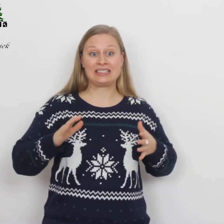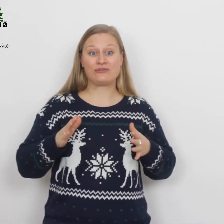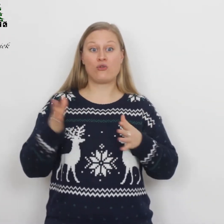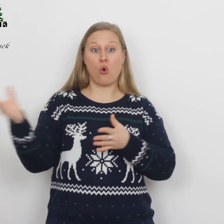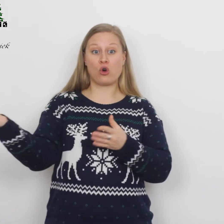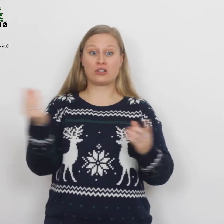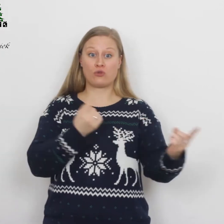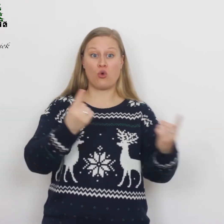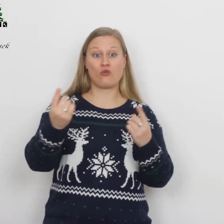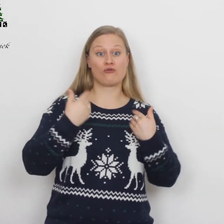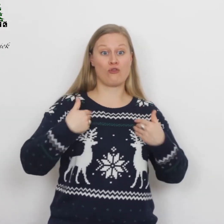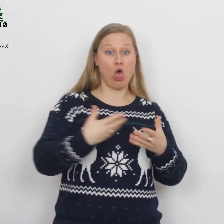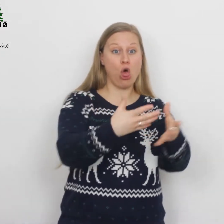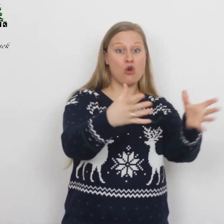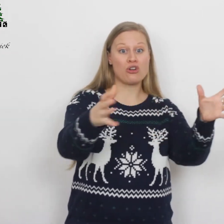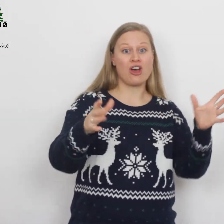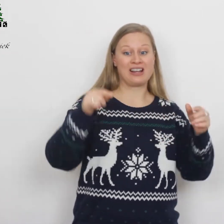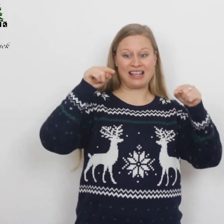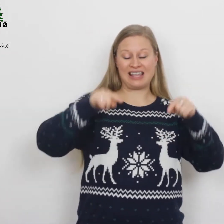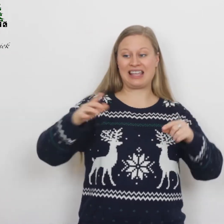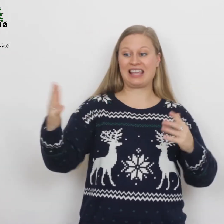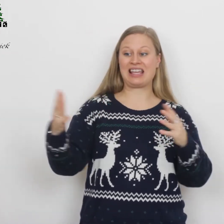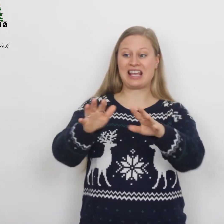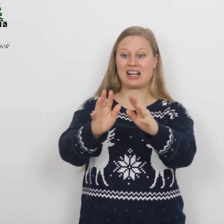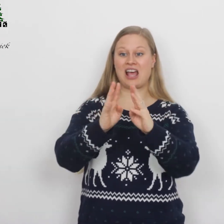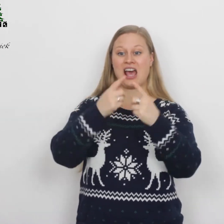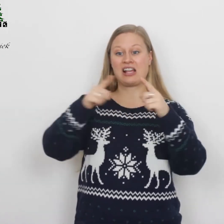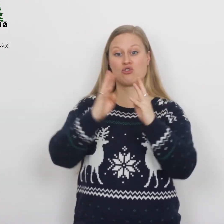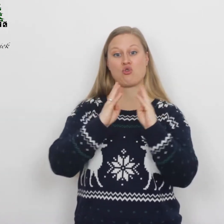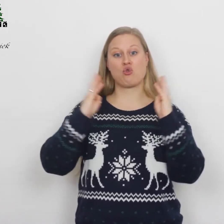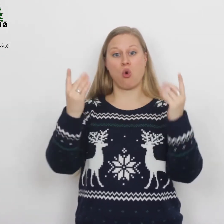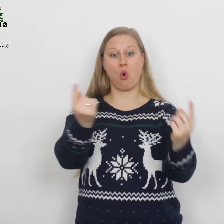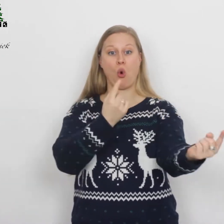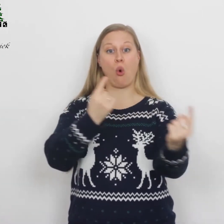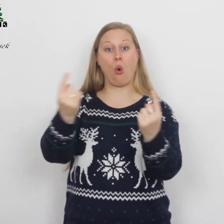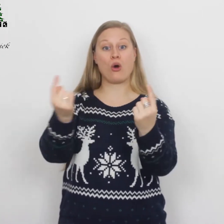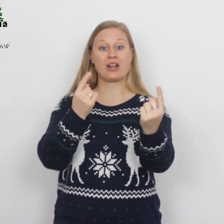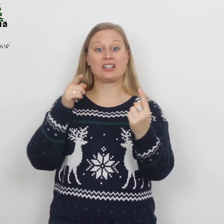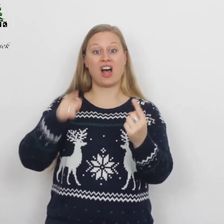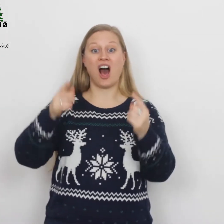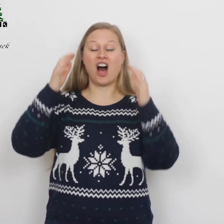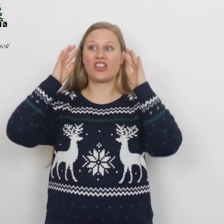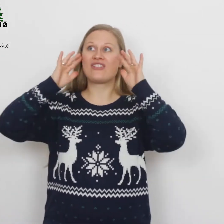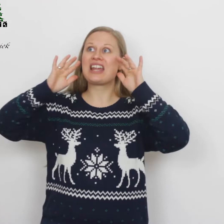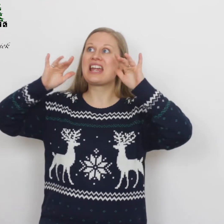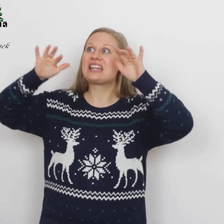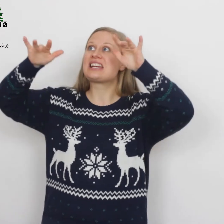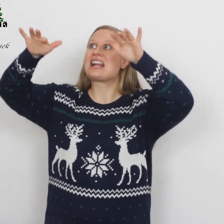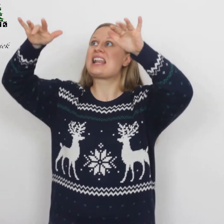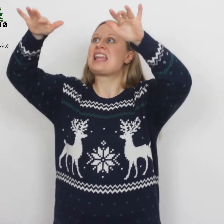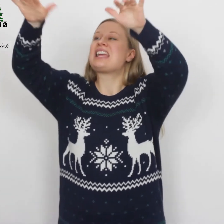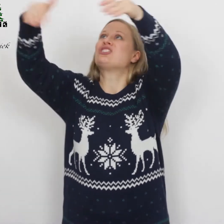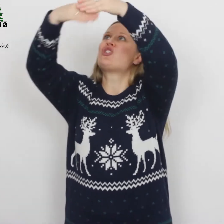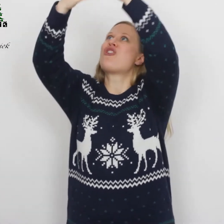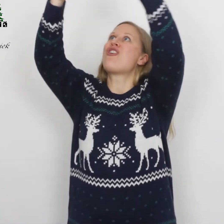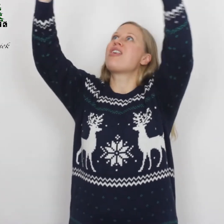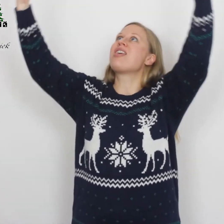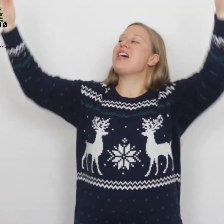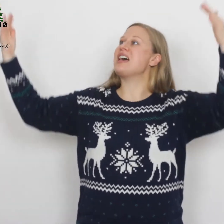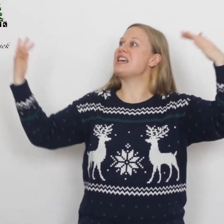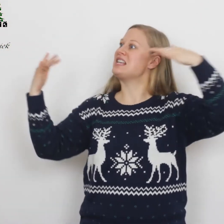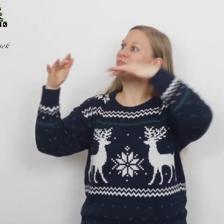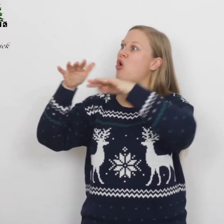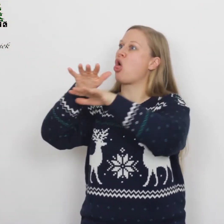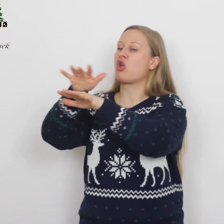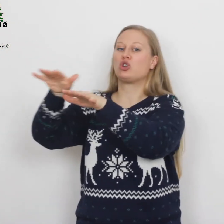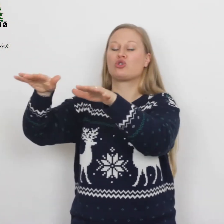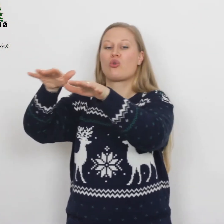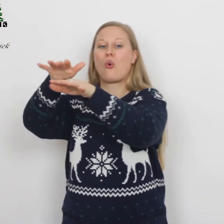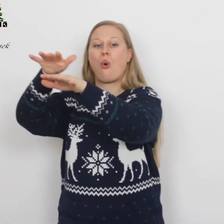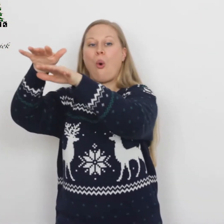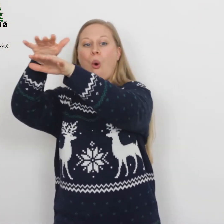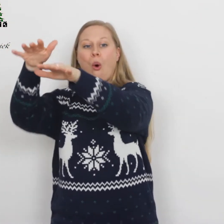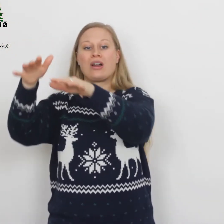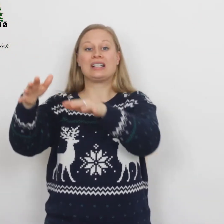Voegt u, volken, in het koor, dat weerklinkt de hemel door,